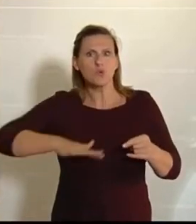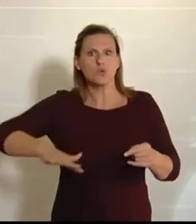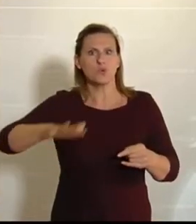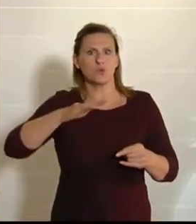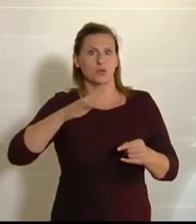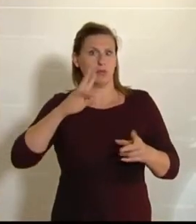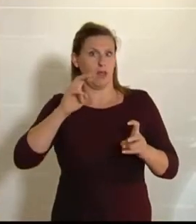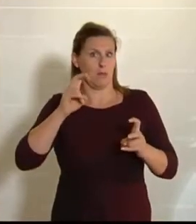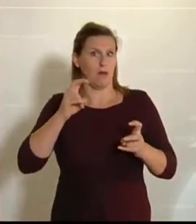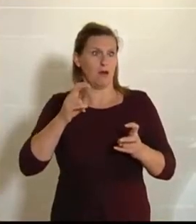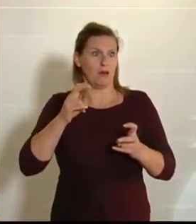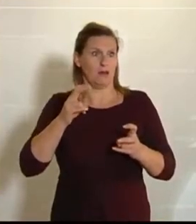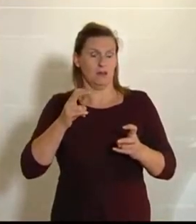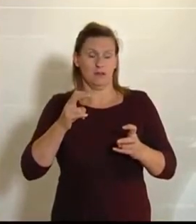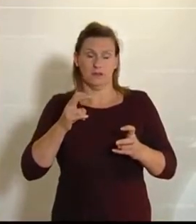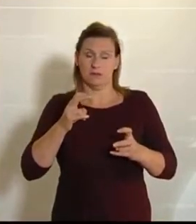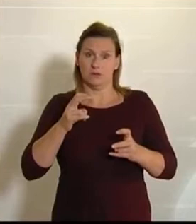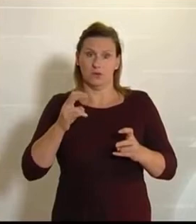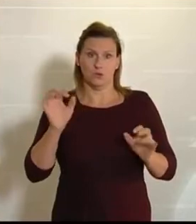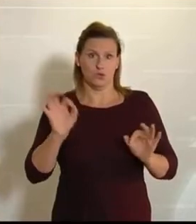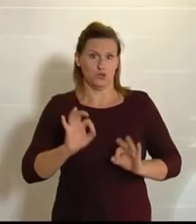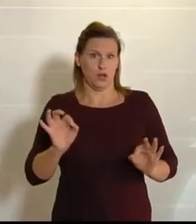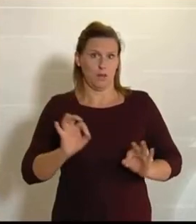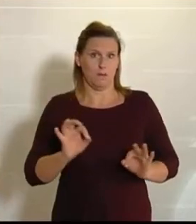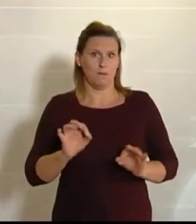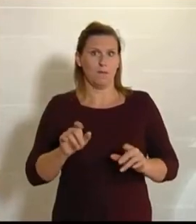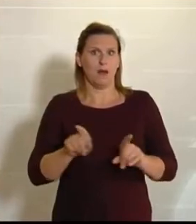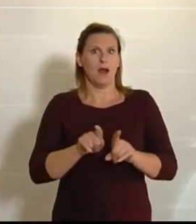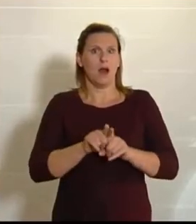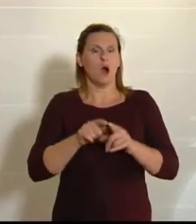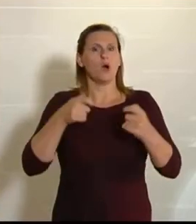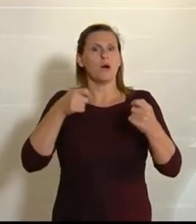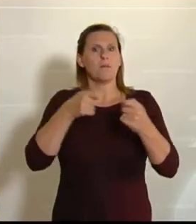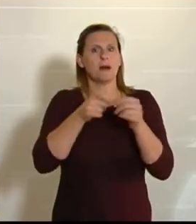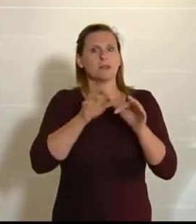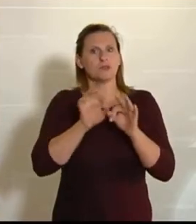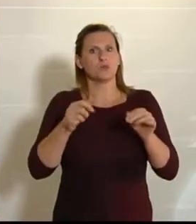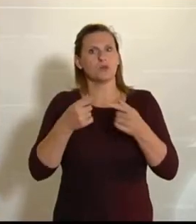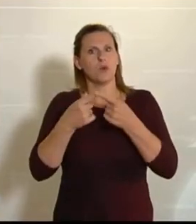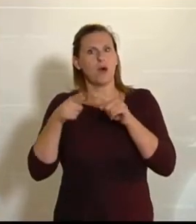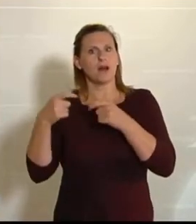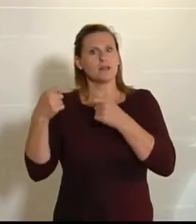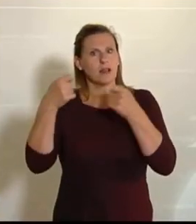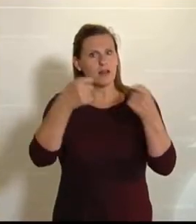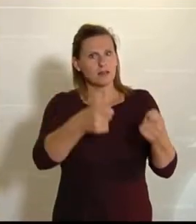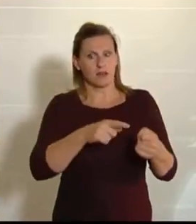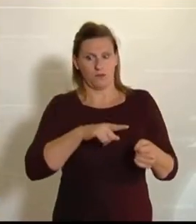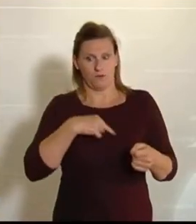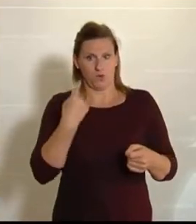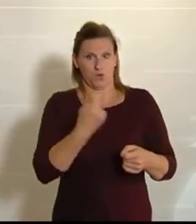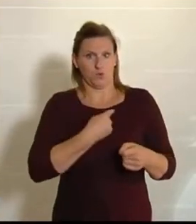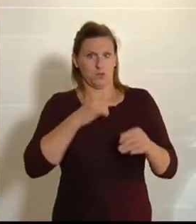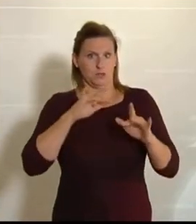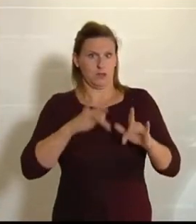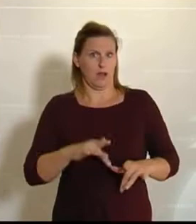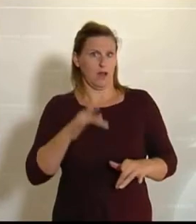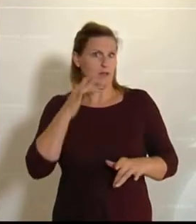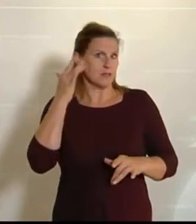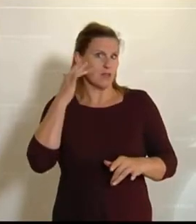Da passt es natürlich ganz gut, dass es einen weiteren Antrag von uns NEOS gibt, der ebenfalls